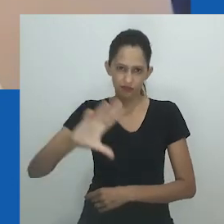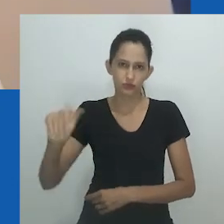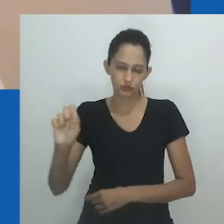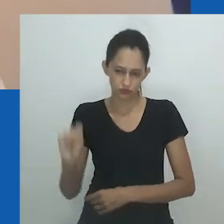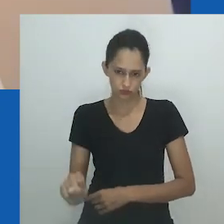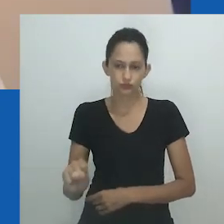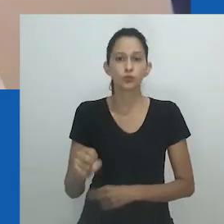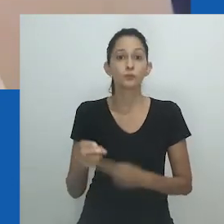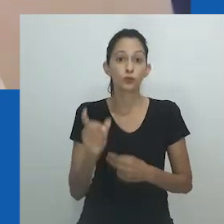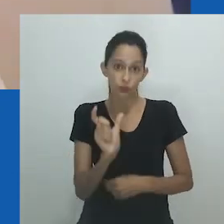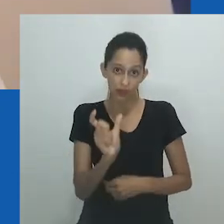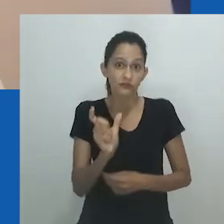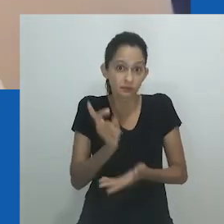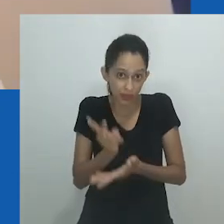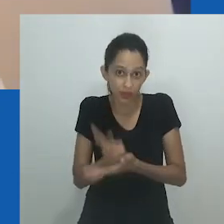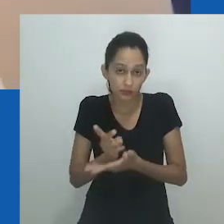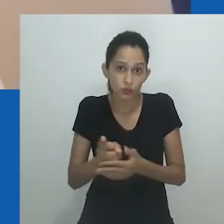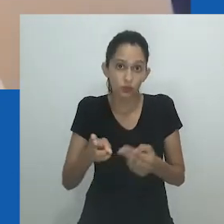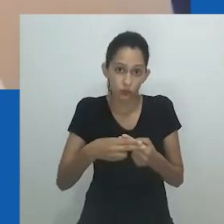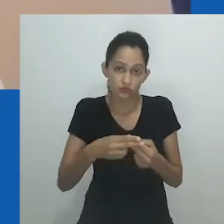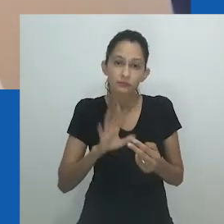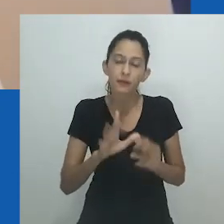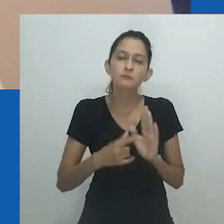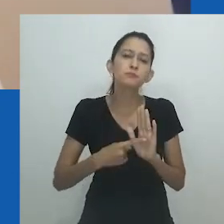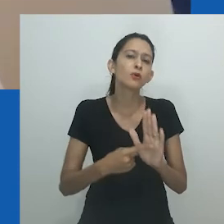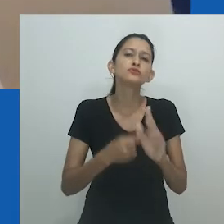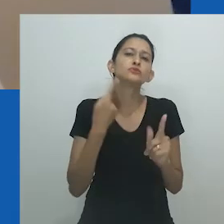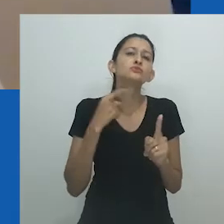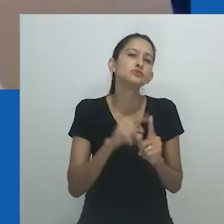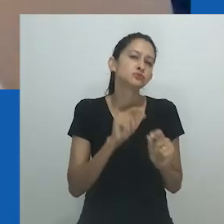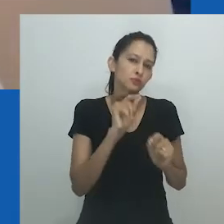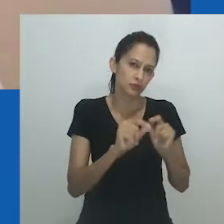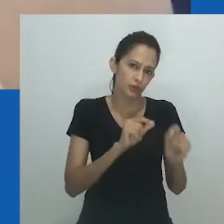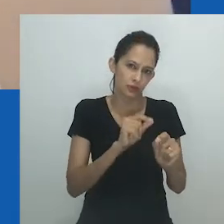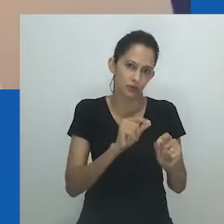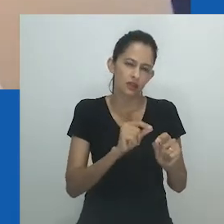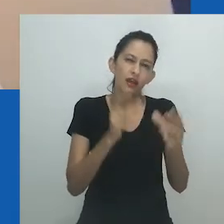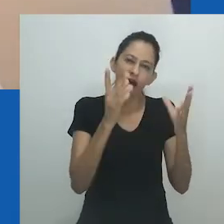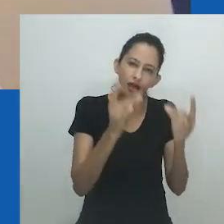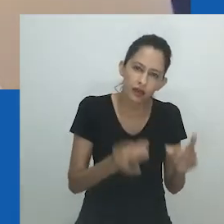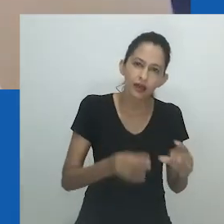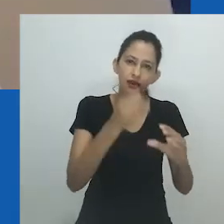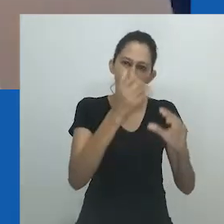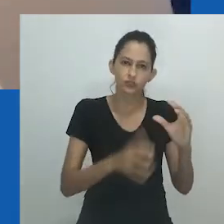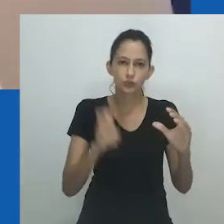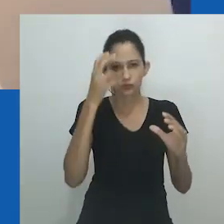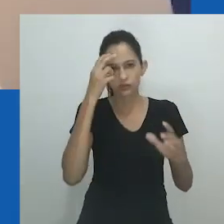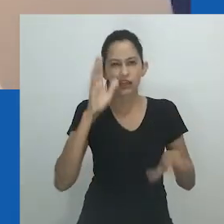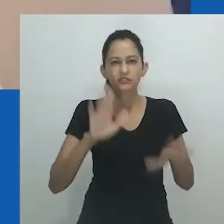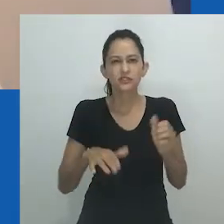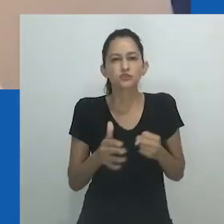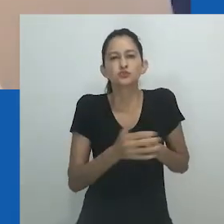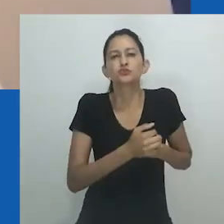Em suas inúmeras obras, ele tece formas de existir, imaginando um novo mundo para ele habitar em suas múltiplas encarnações.